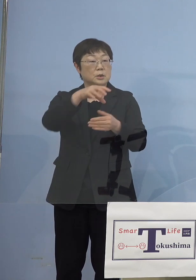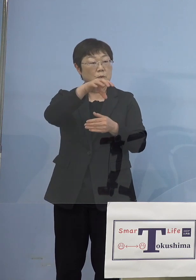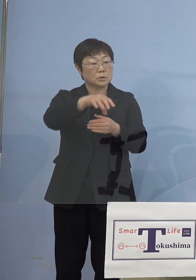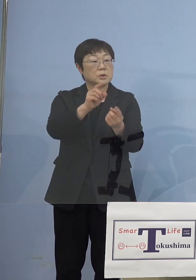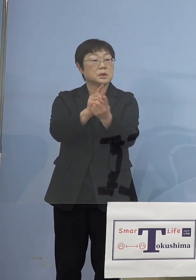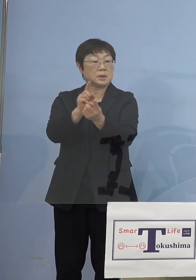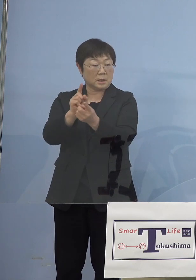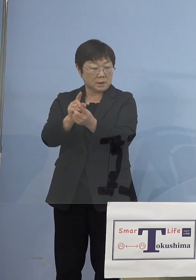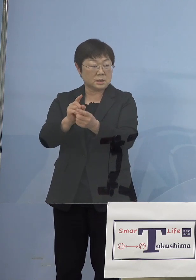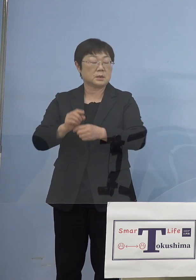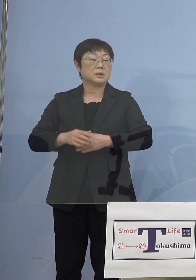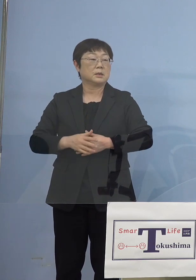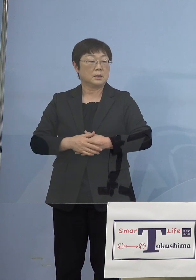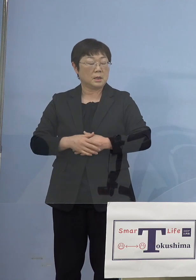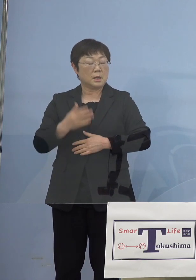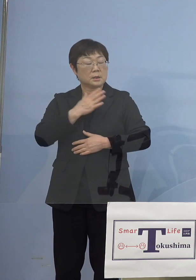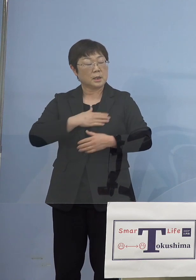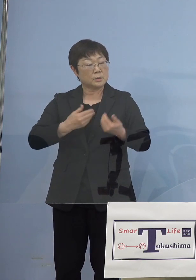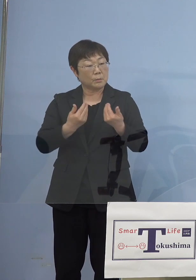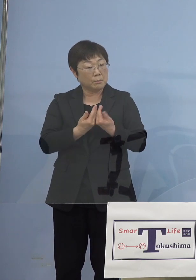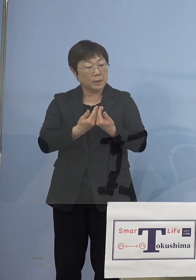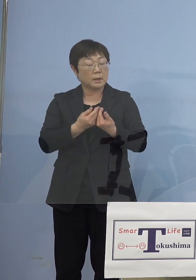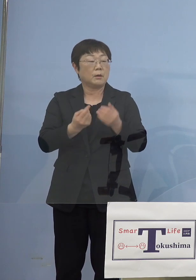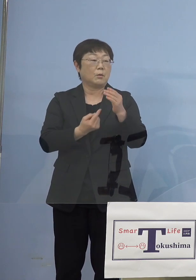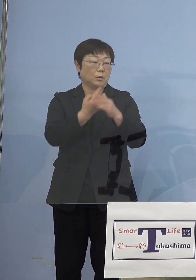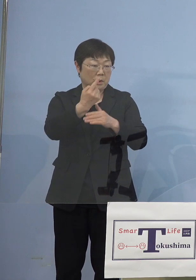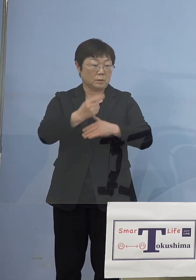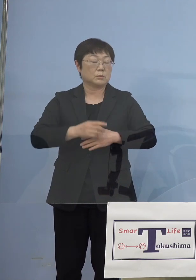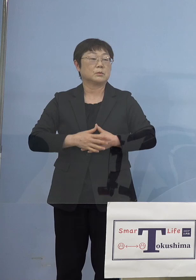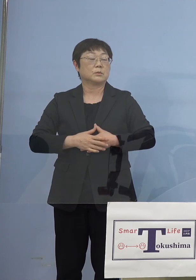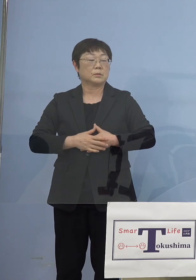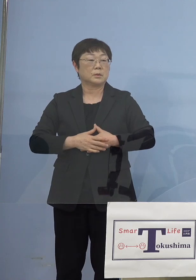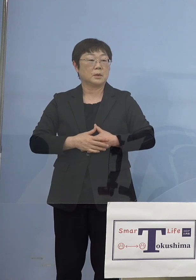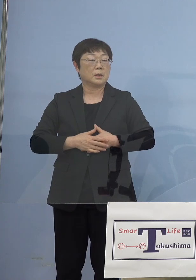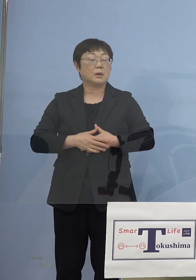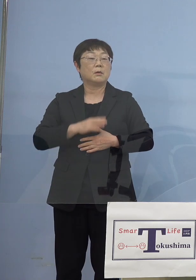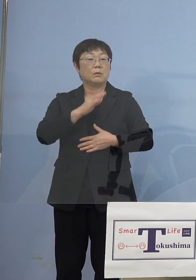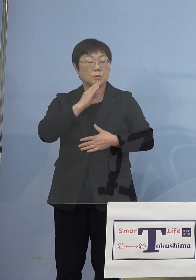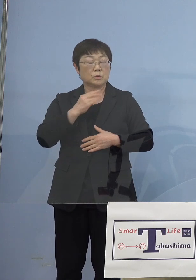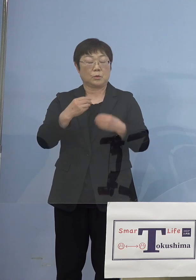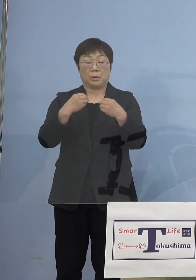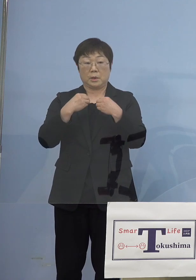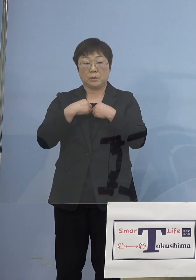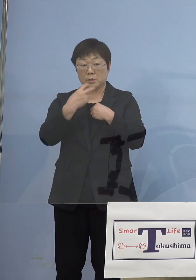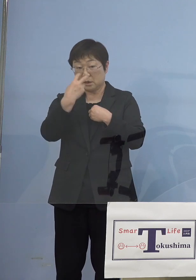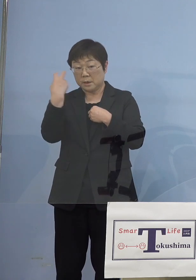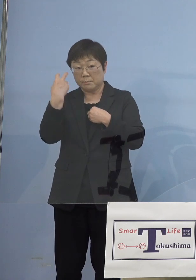事業所で体調不良の方が出ると 本来は陽性の人が出た場合